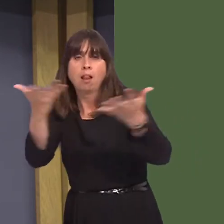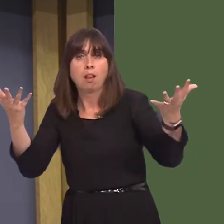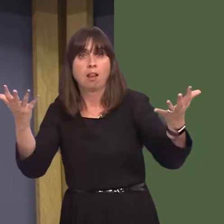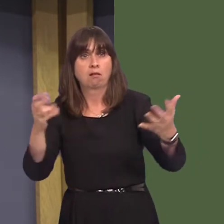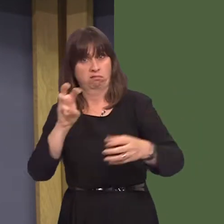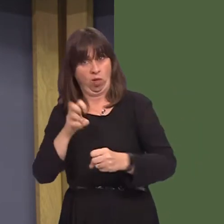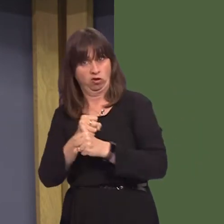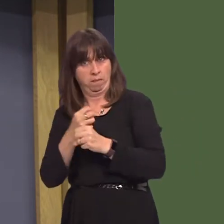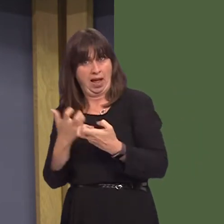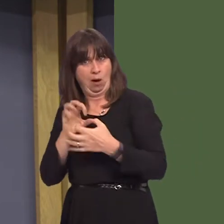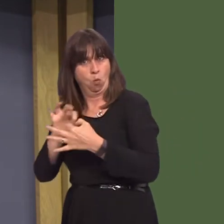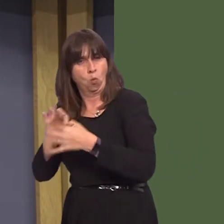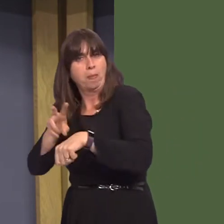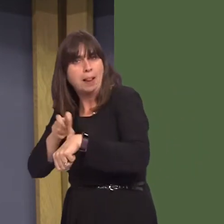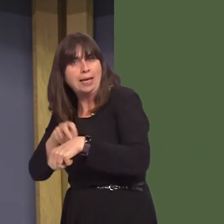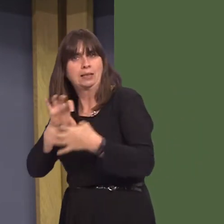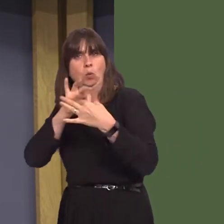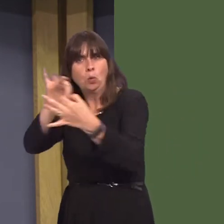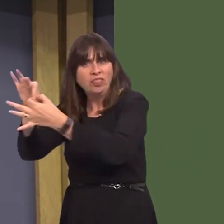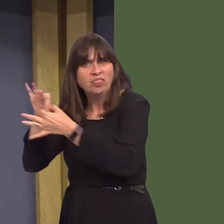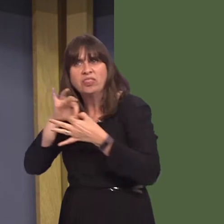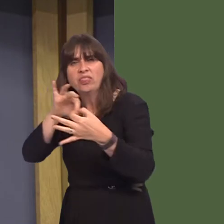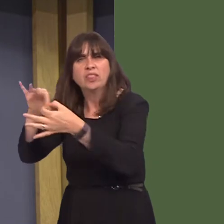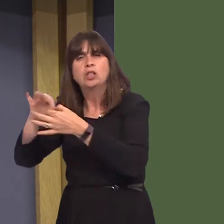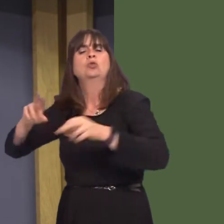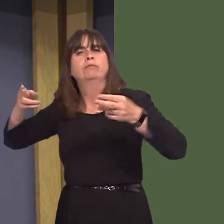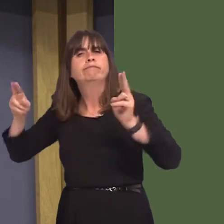Government work with the police and others to reduce alcohol-related crime?